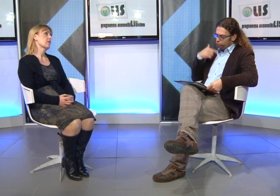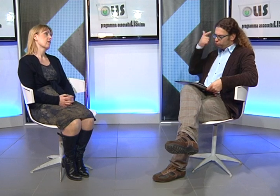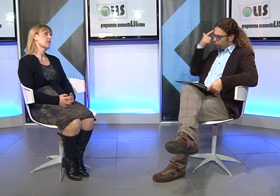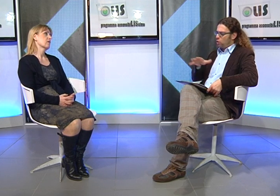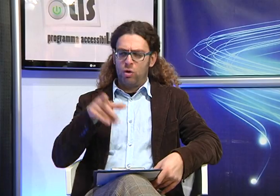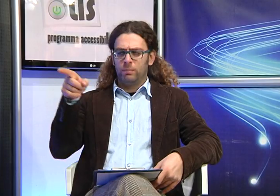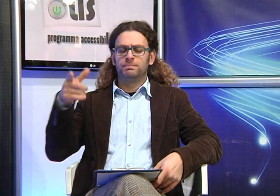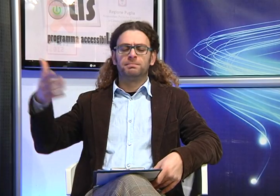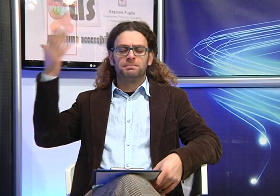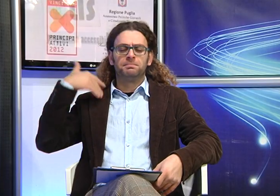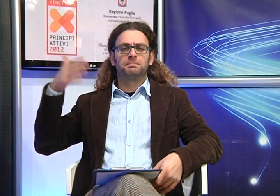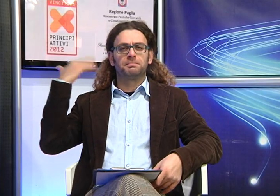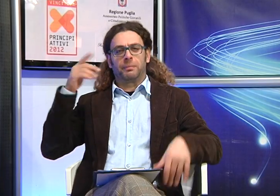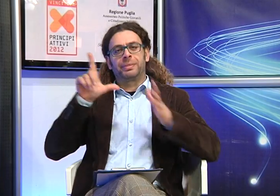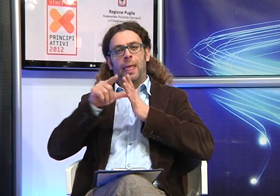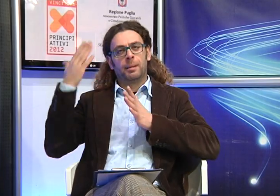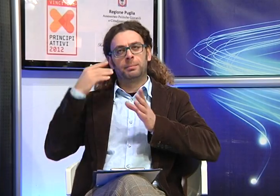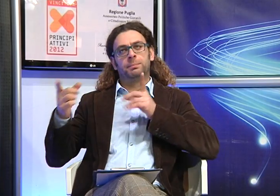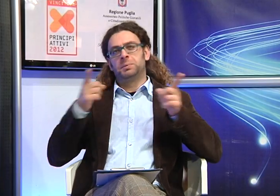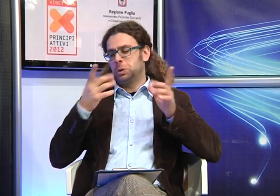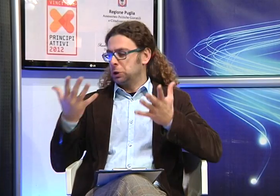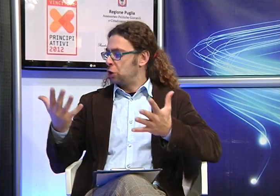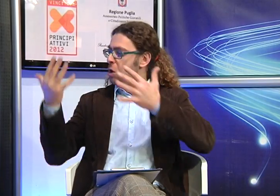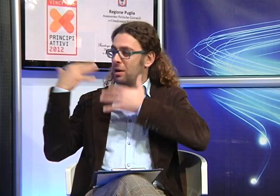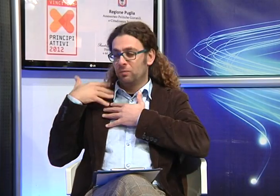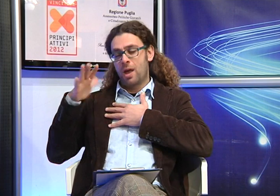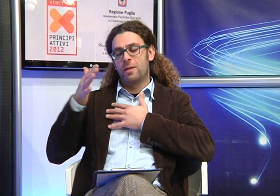So che circa 10 anni fa Manuela ha dovuto affrontare molti problemi in